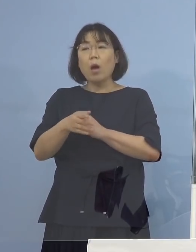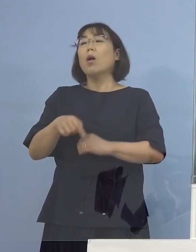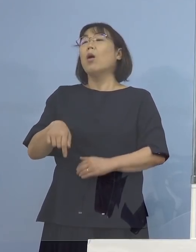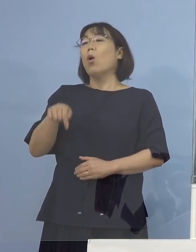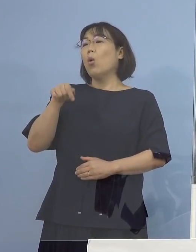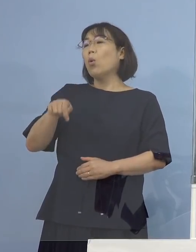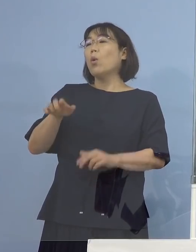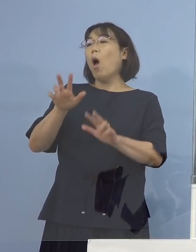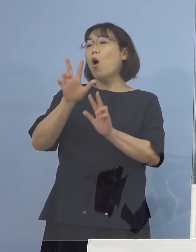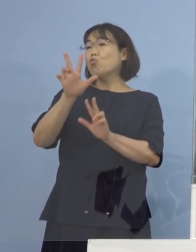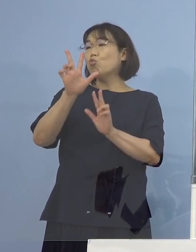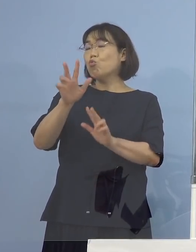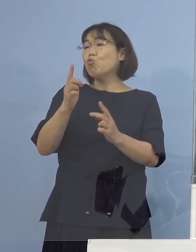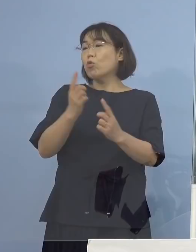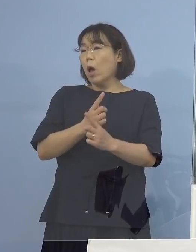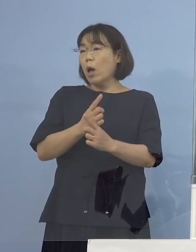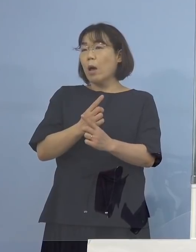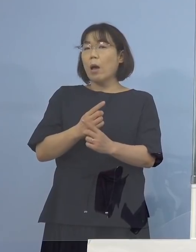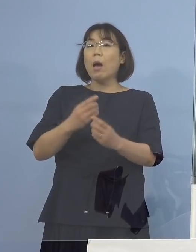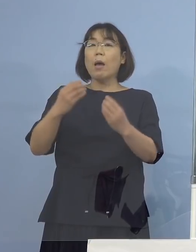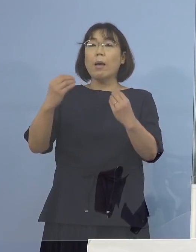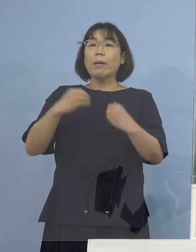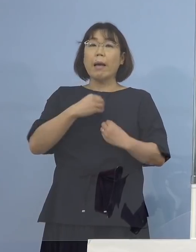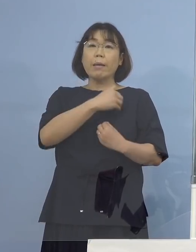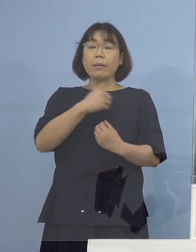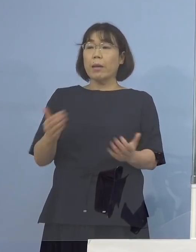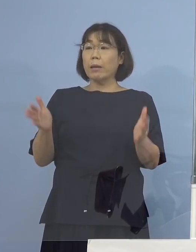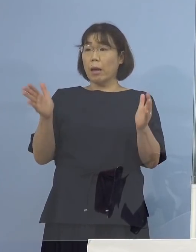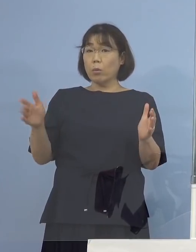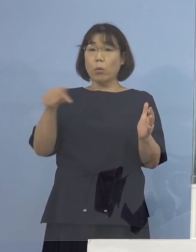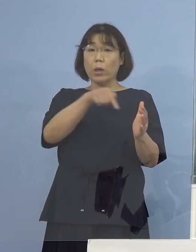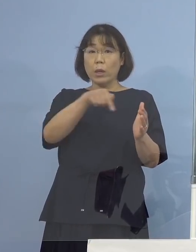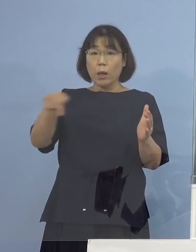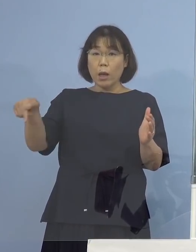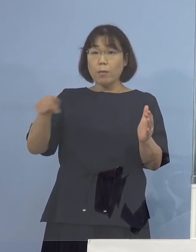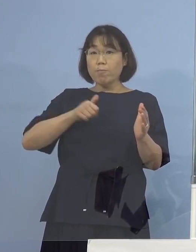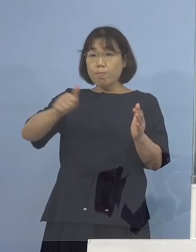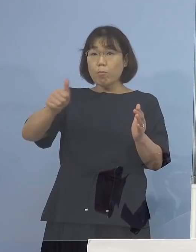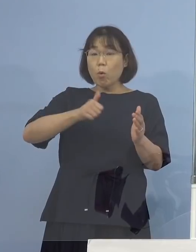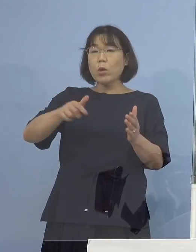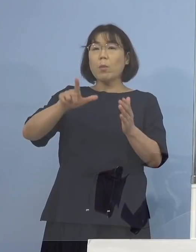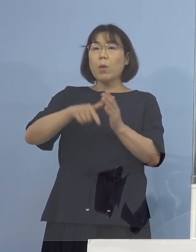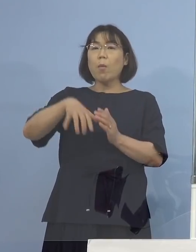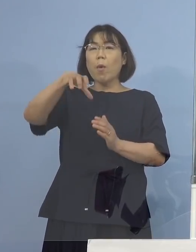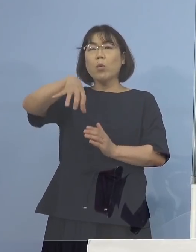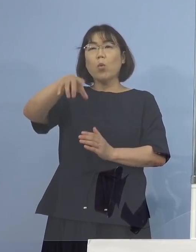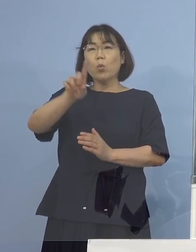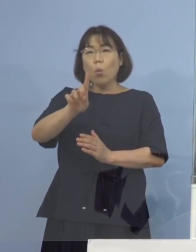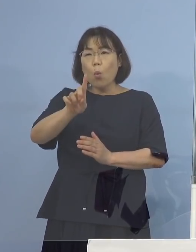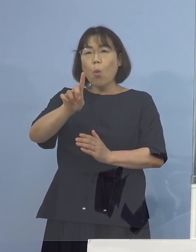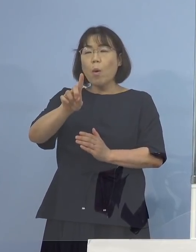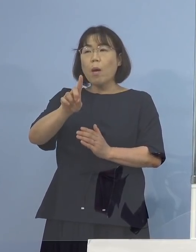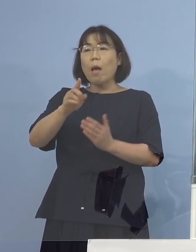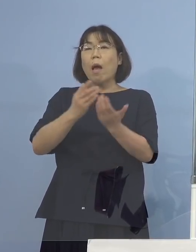いわゆる感染可能期間内に移動した場合には どこということを書く